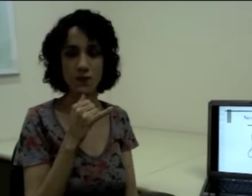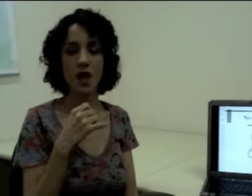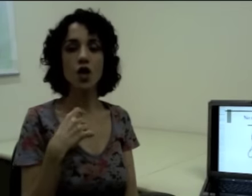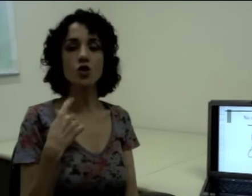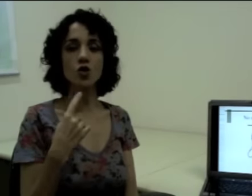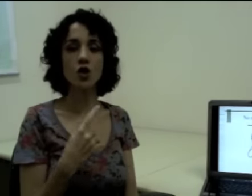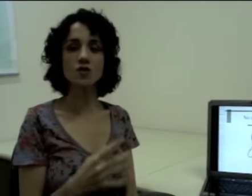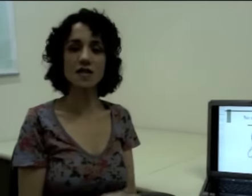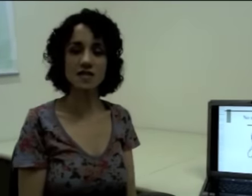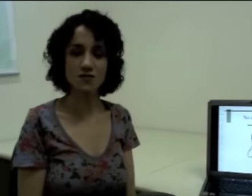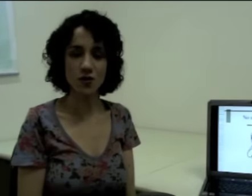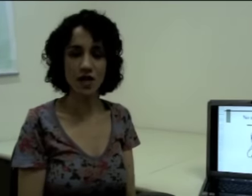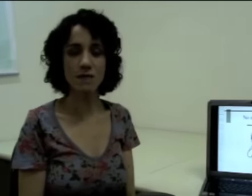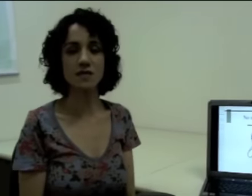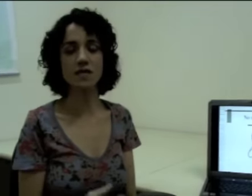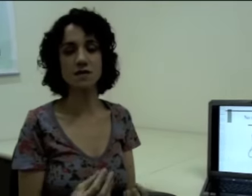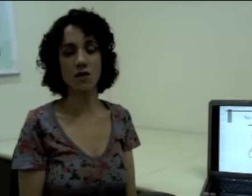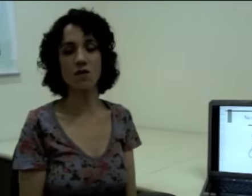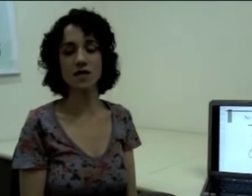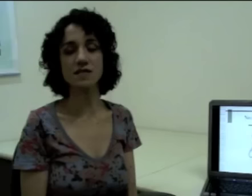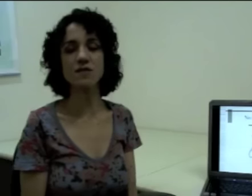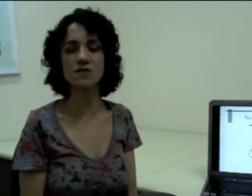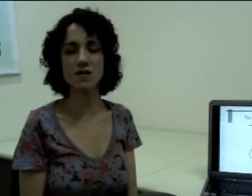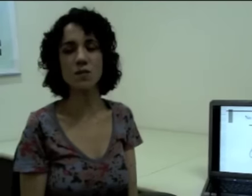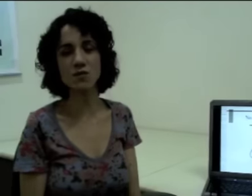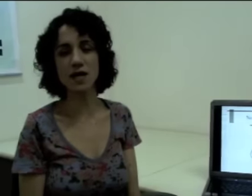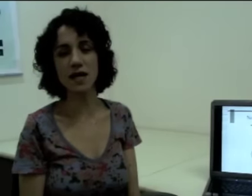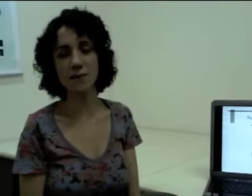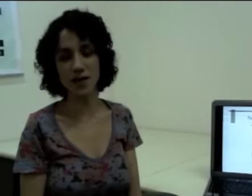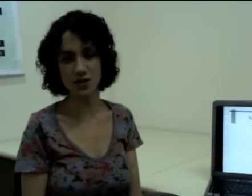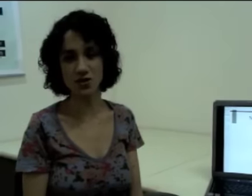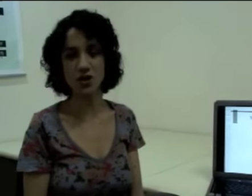Todos esses fonemas estão acontecendo simultaneamente,